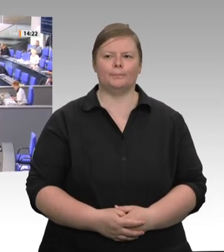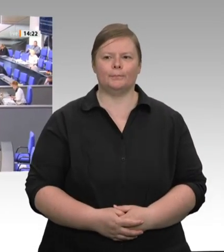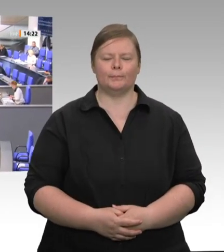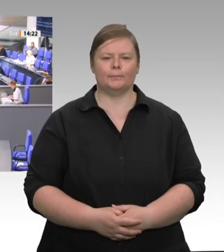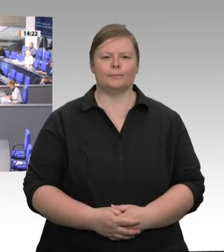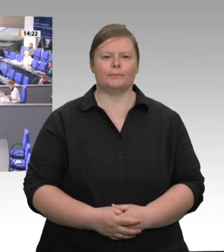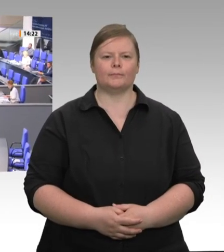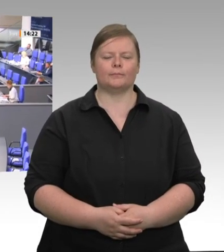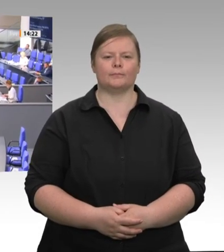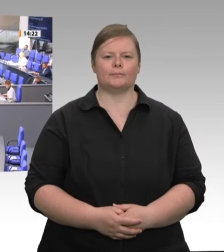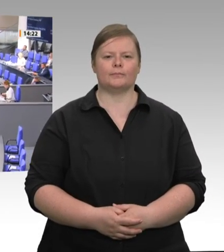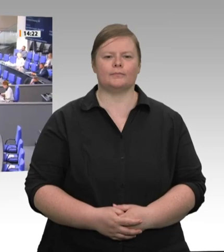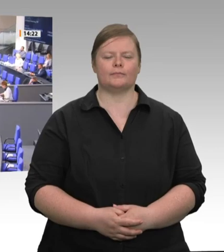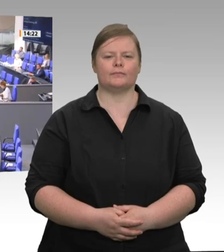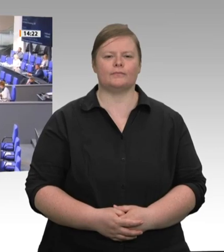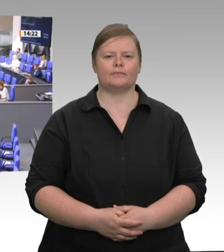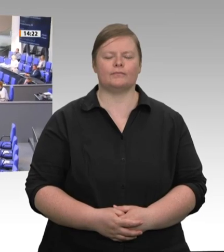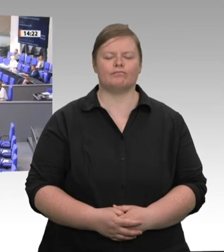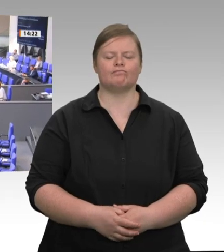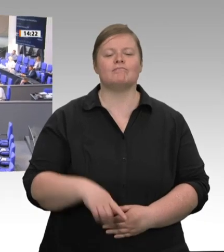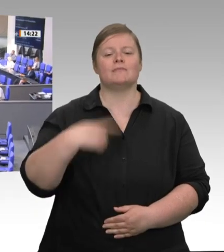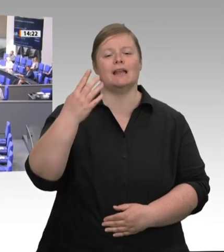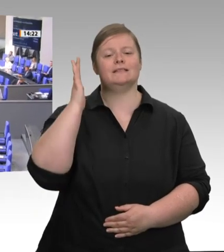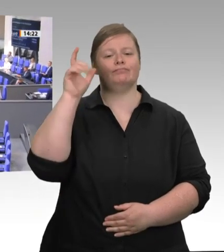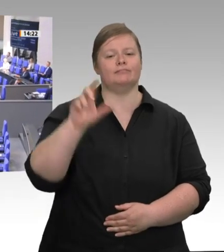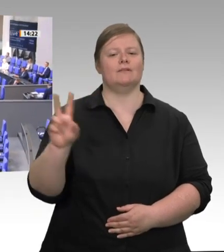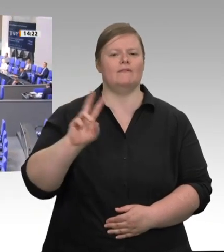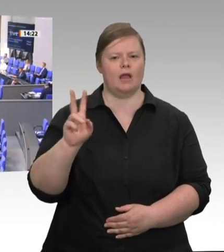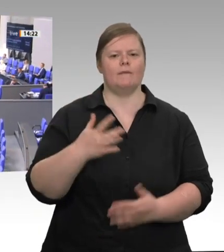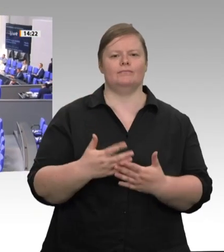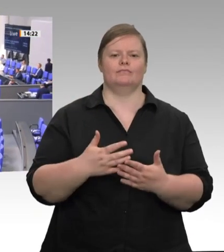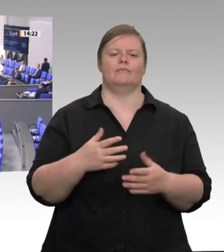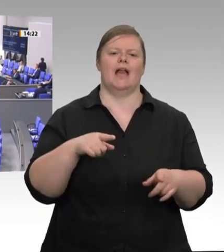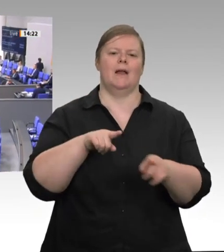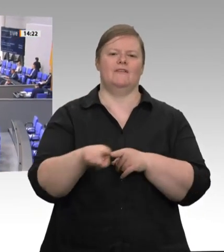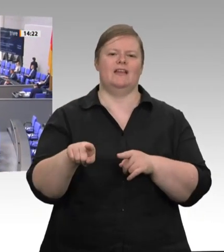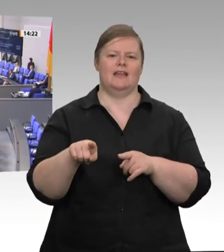Liebe Kolleginnen und Kollegen! Gestern hat Deutschland die EU-Ratspräsidentschaft übernommen. So groß wie die Herausforderungen